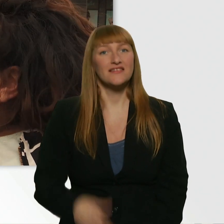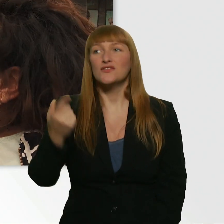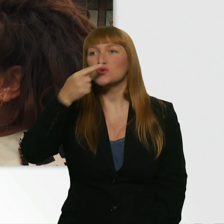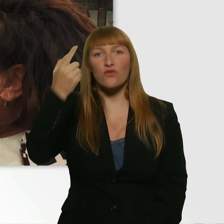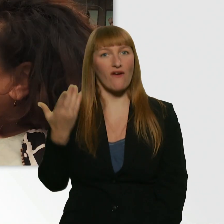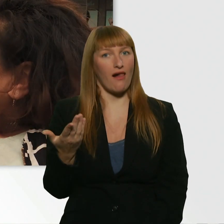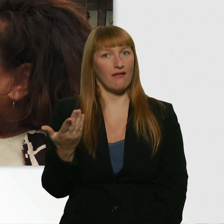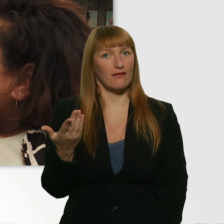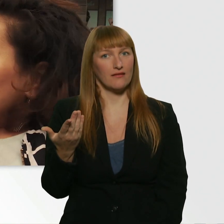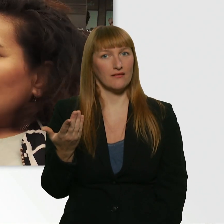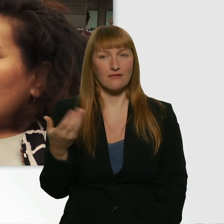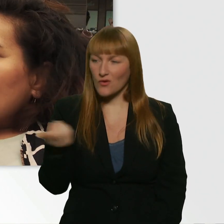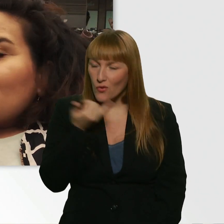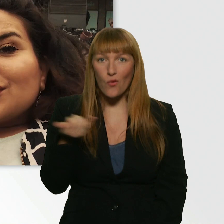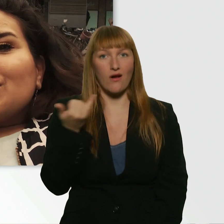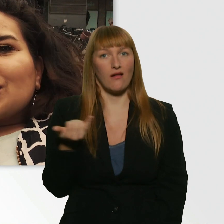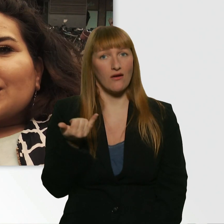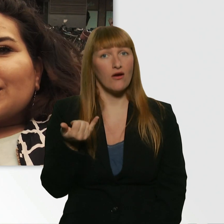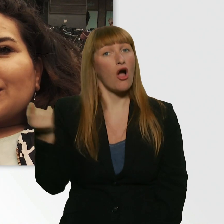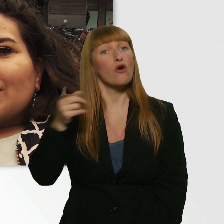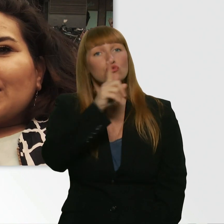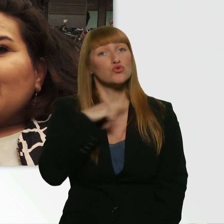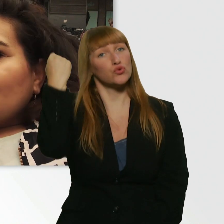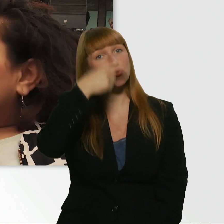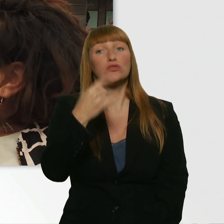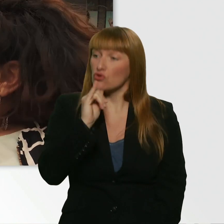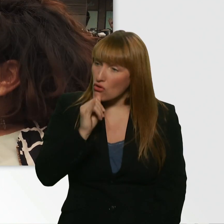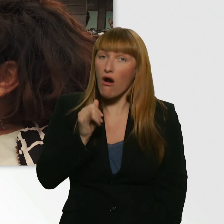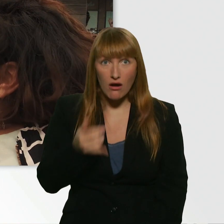Aber sie war ja auch süß. - Ja. Hätte man machen können.